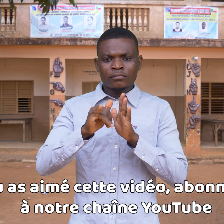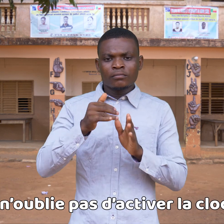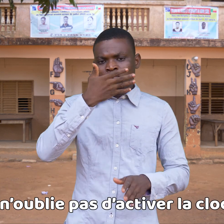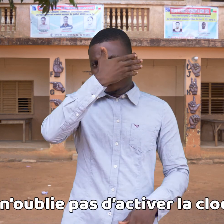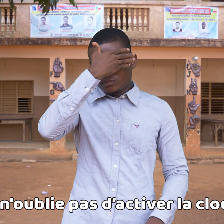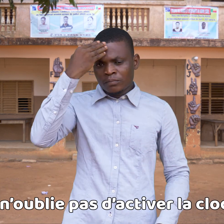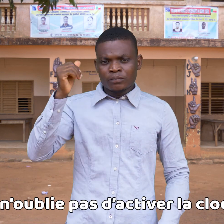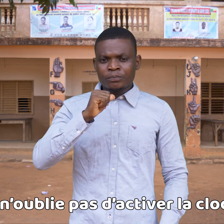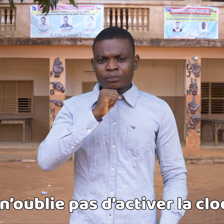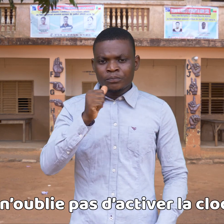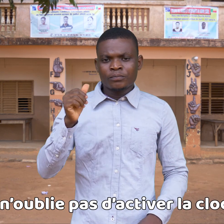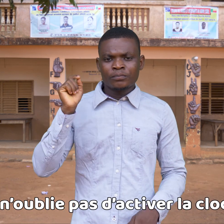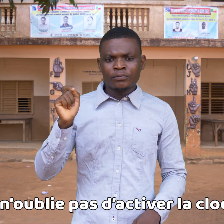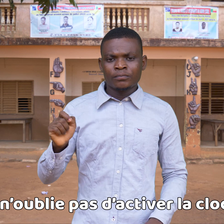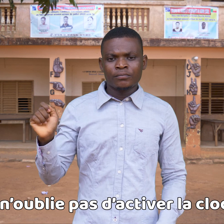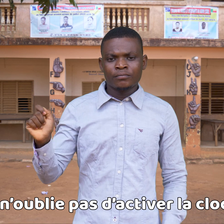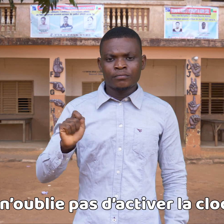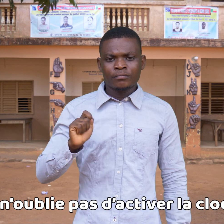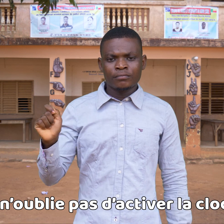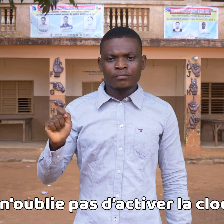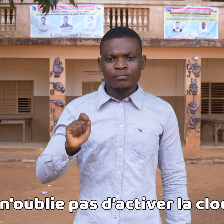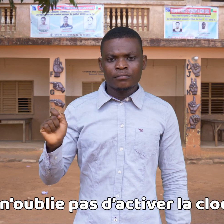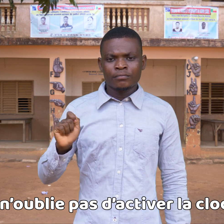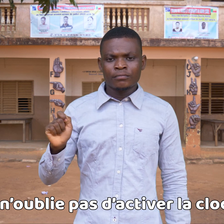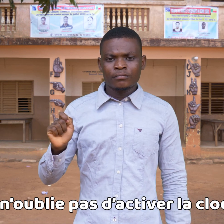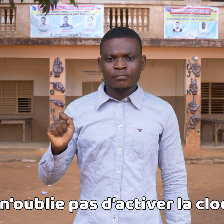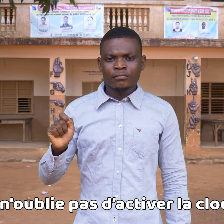y no olvides de activar la campana.